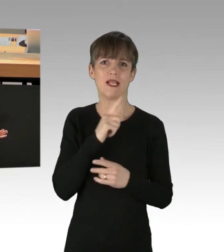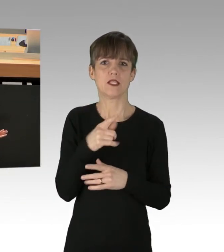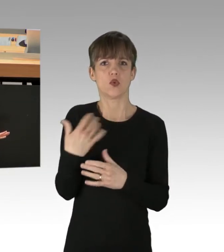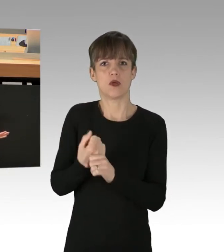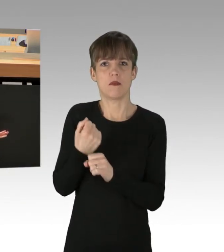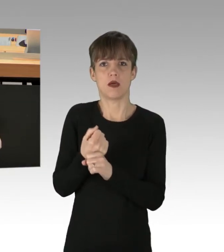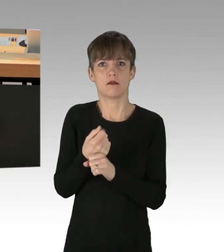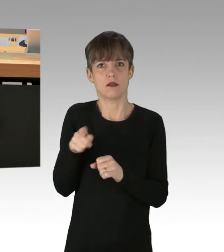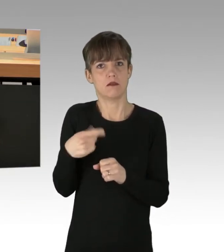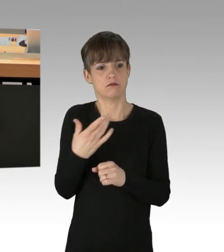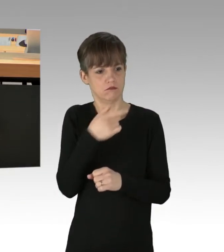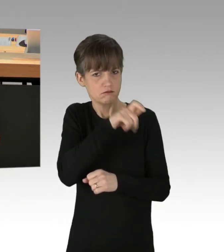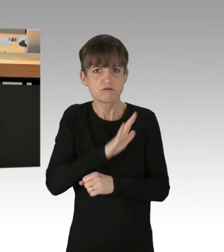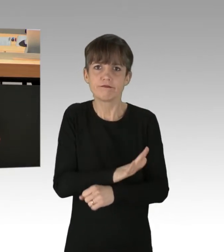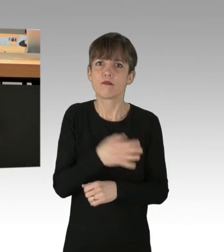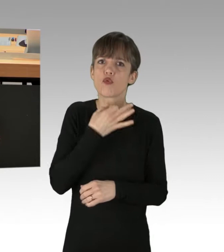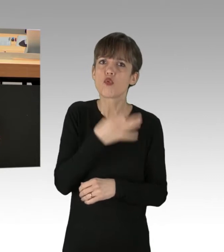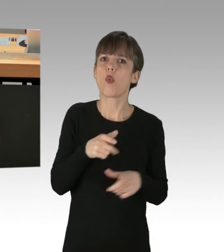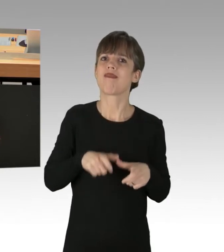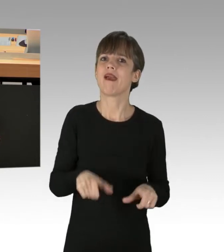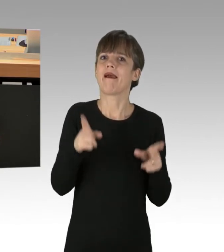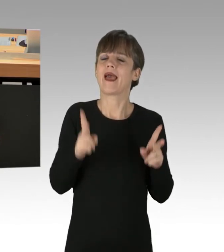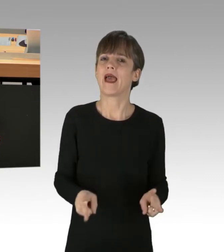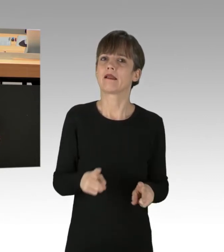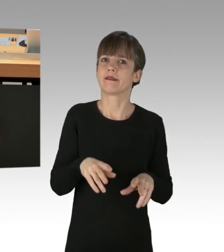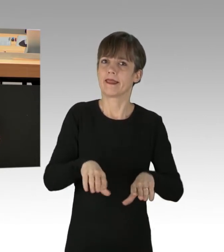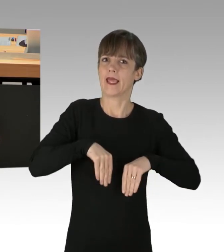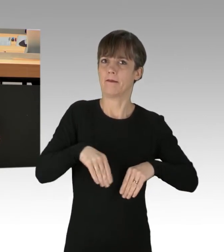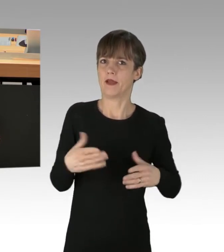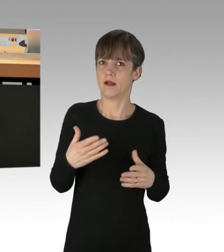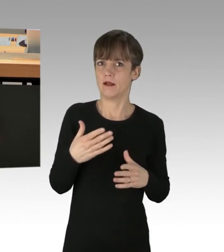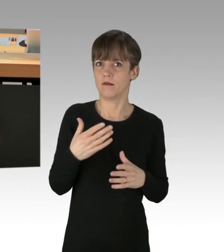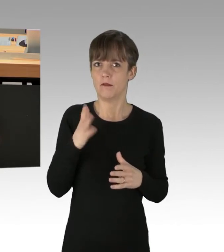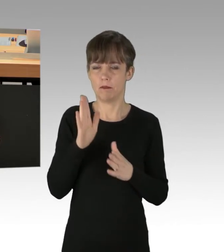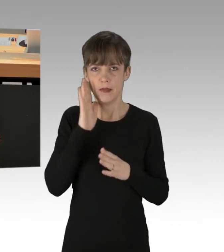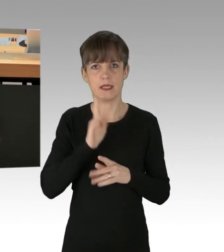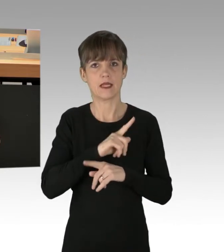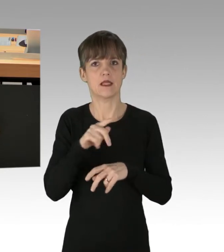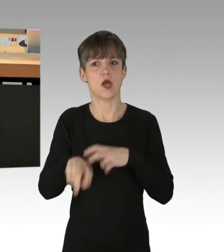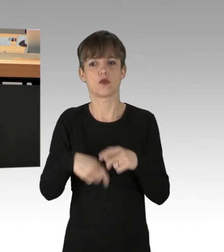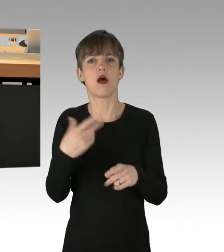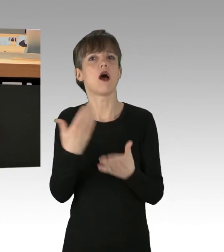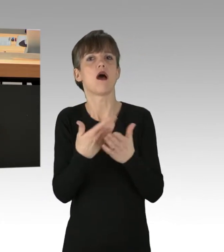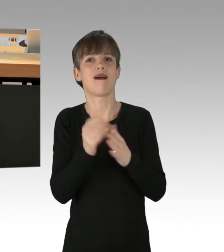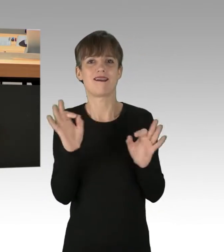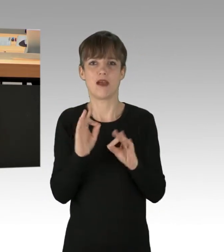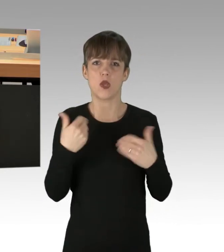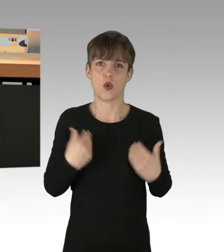von ihrem Notwehrrecht gegebenenfalls Gebrauch zu machen. Meine abschließende Worte richtig an die Regierende Bürgermeisterin.